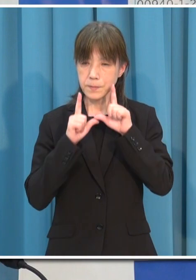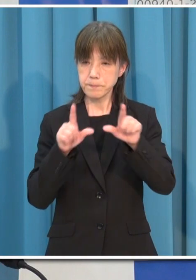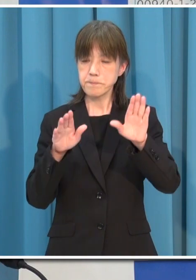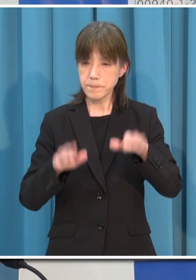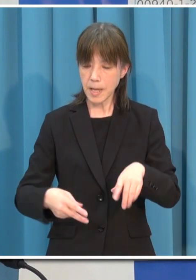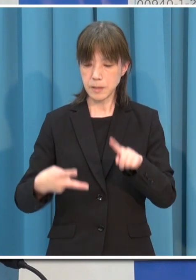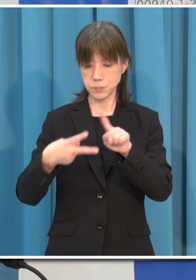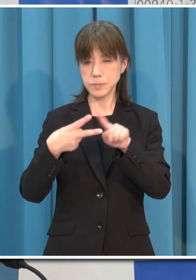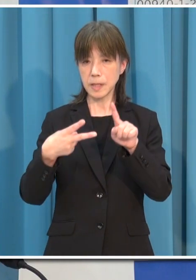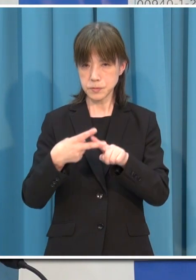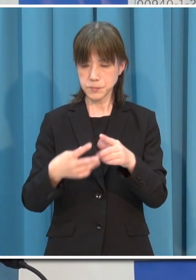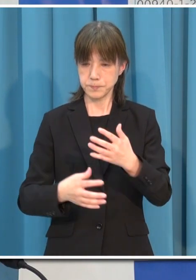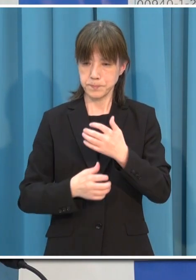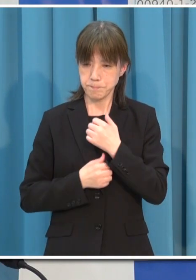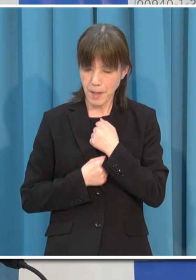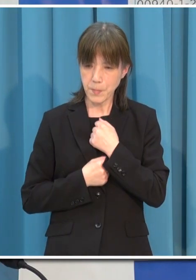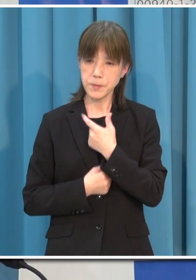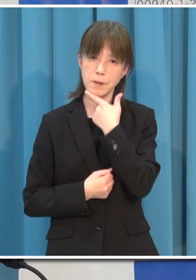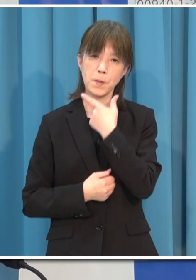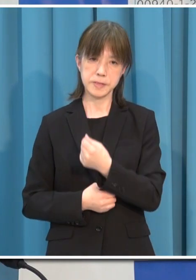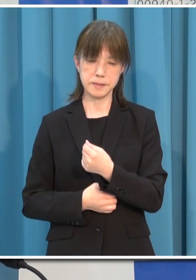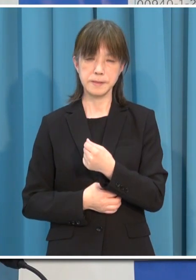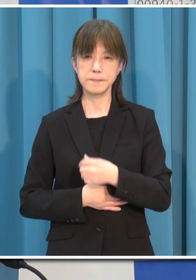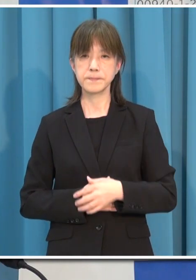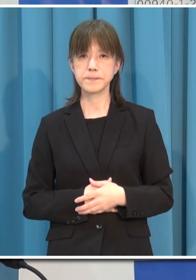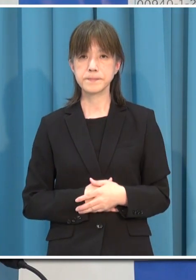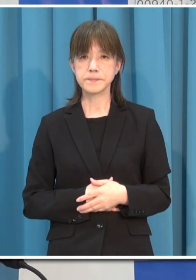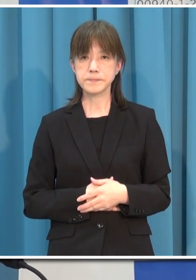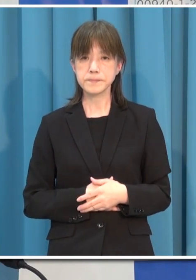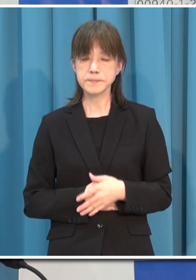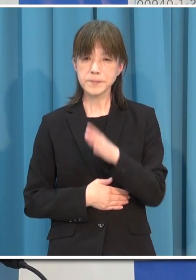どうか県民の皆さま よろしくお願いを申し上げます